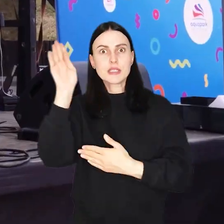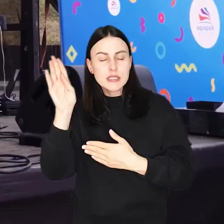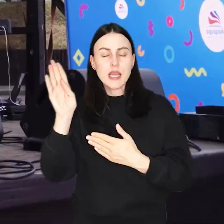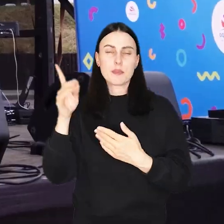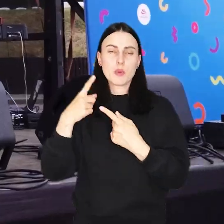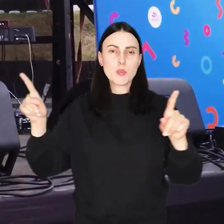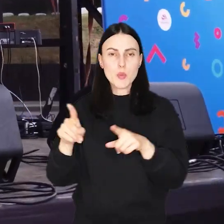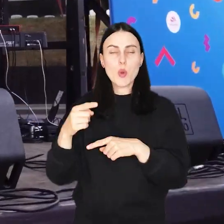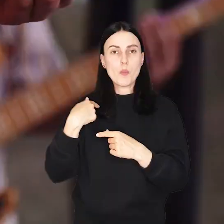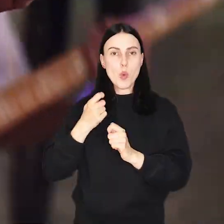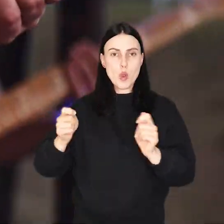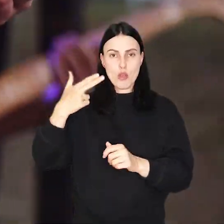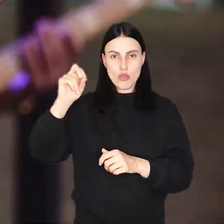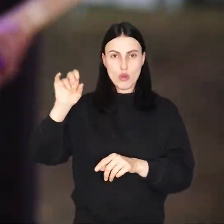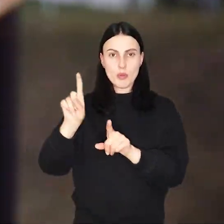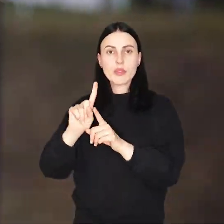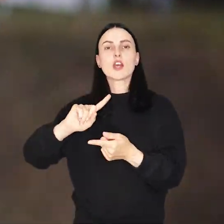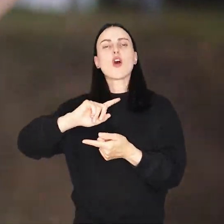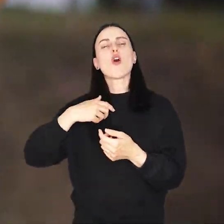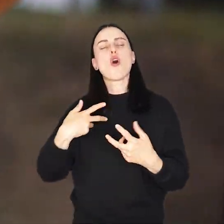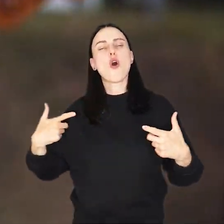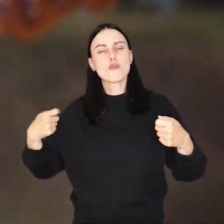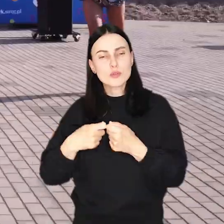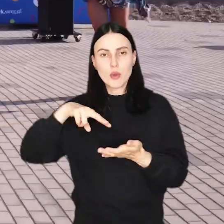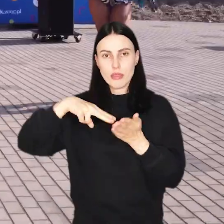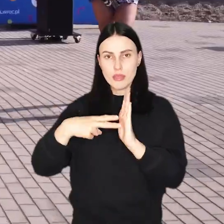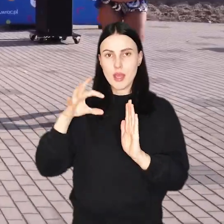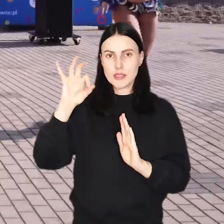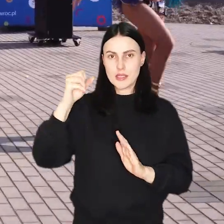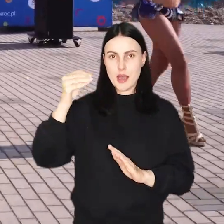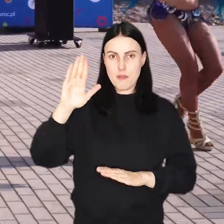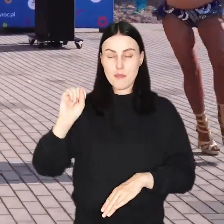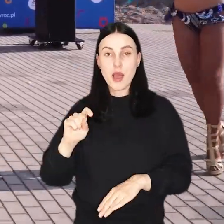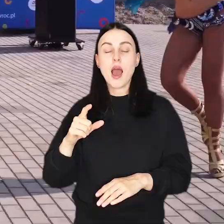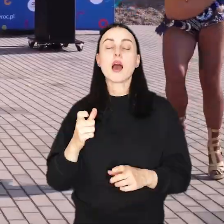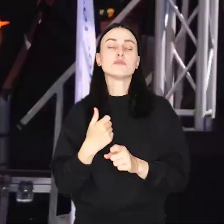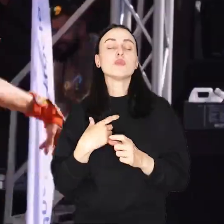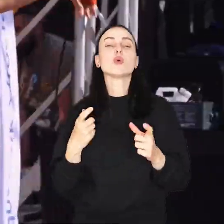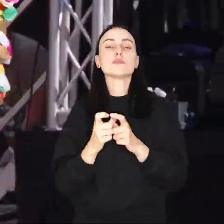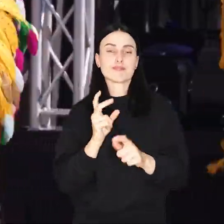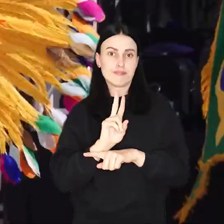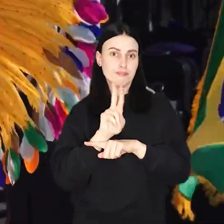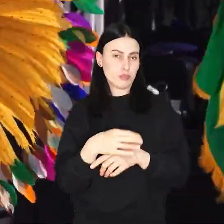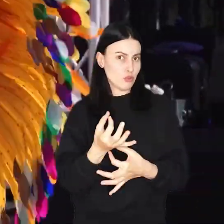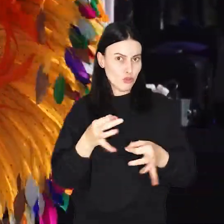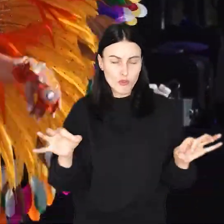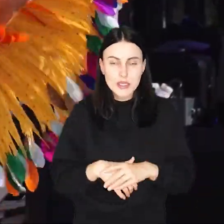m.in. koncert Norbiego, czy wspólnie tańczona gorąca samba wszystko w cenie dowolnego biletu wstępu.